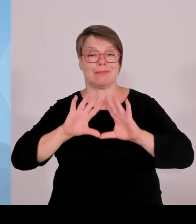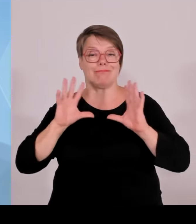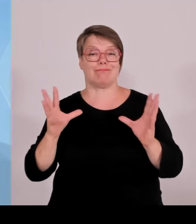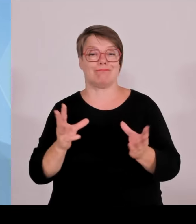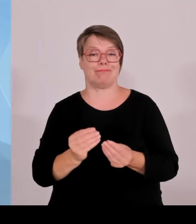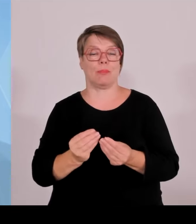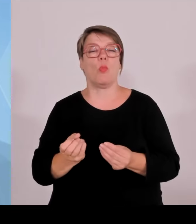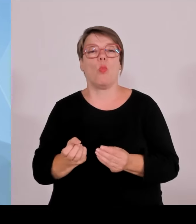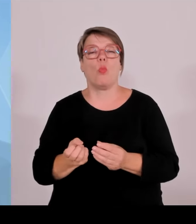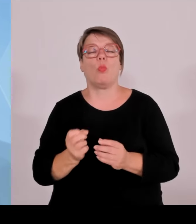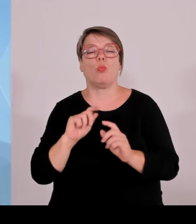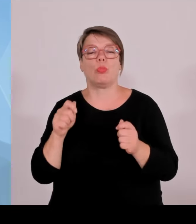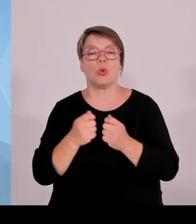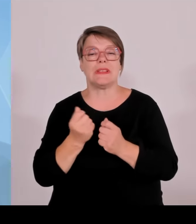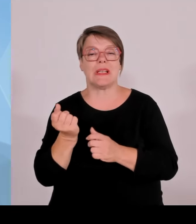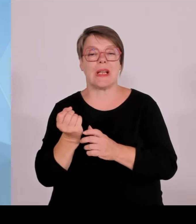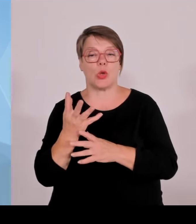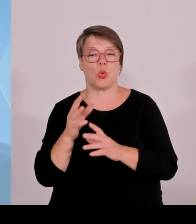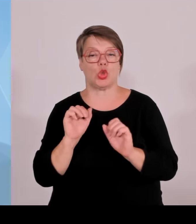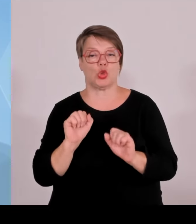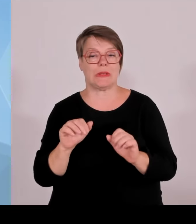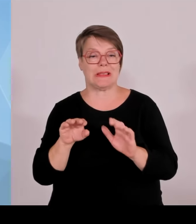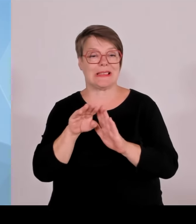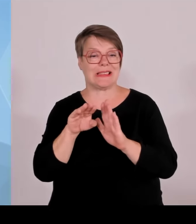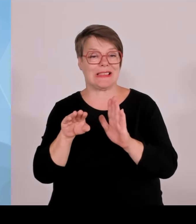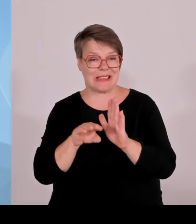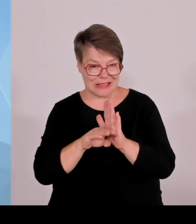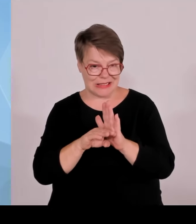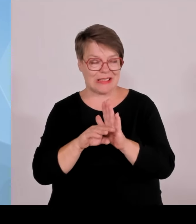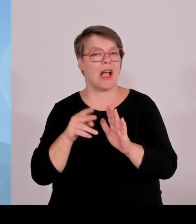Weltenburger Enge, also Donaudurchbruch bei Weltenburg und